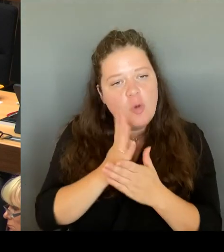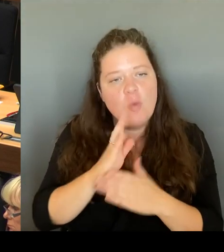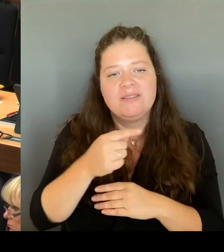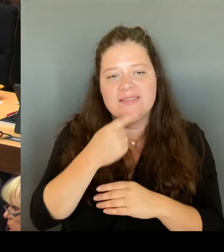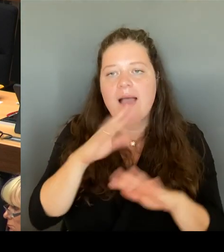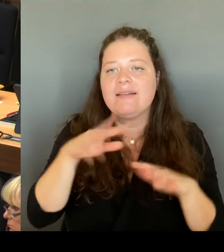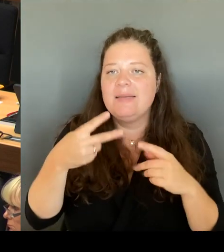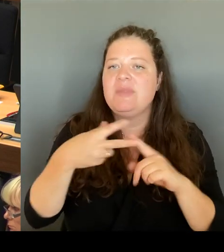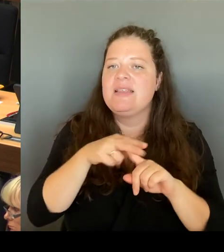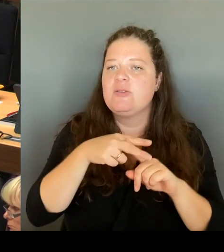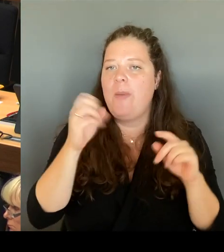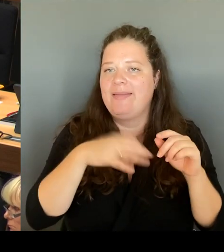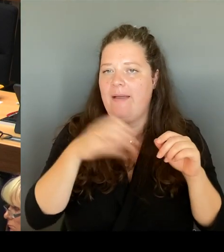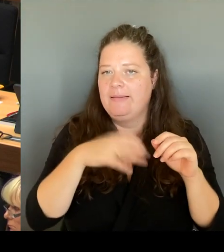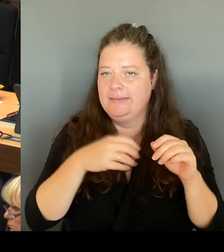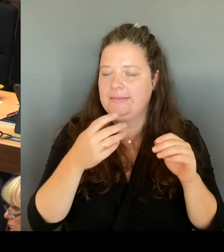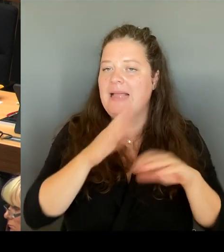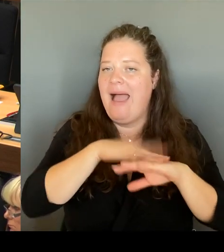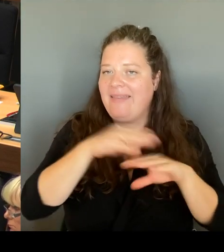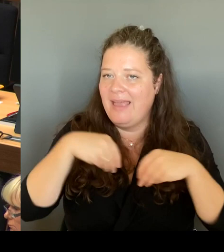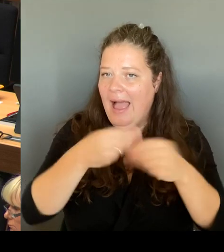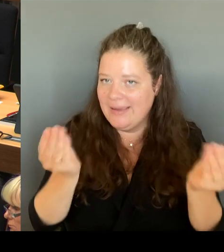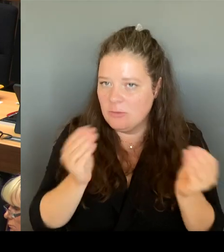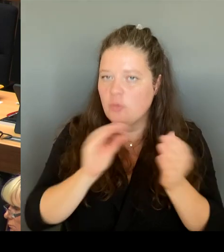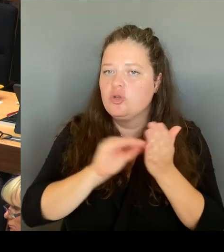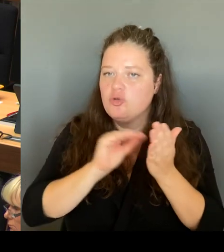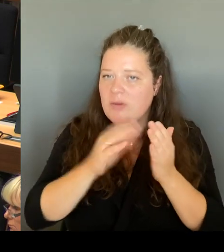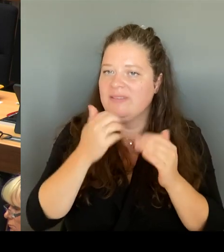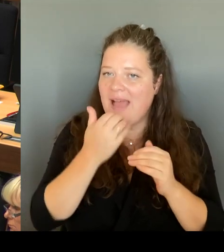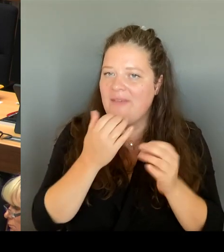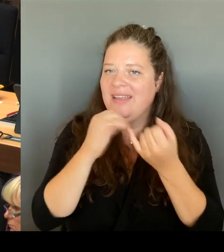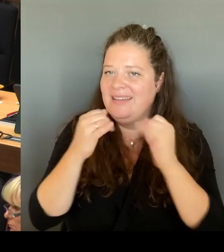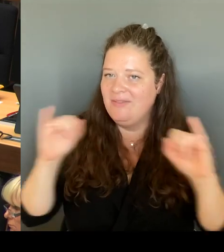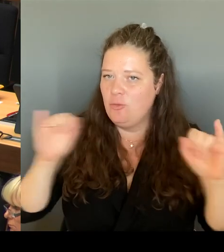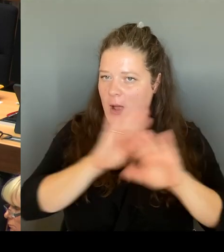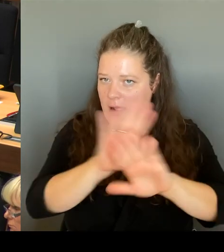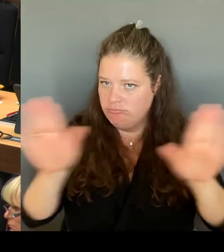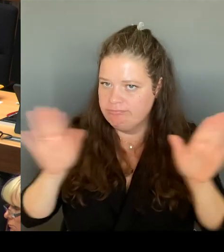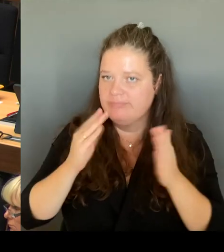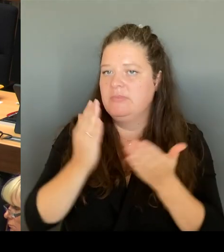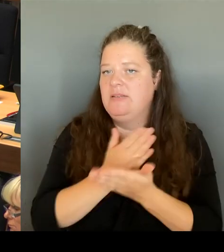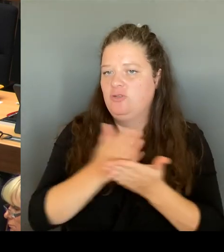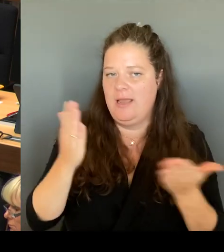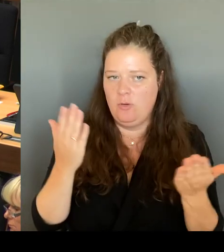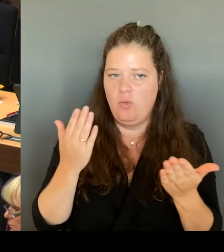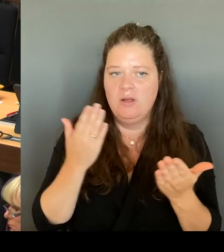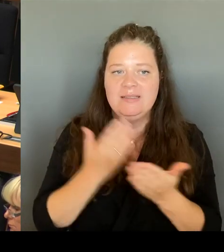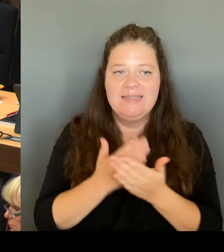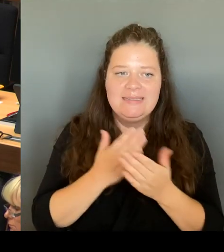können. Deswegen auch maßvoll, temporär und Schulstandort- spezifisch an dieser Stelle, weil wir